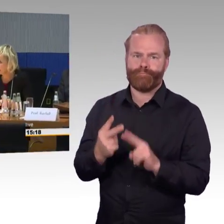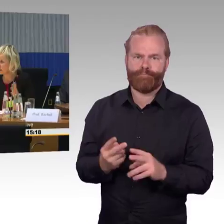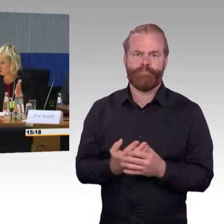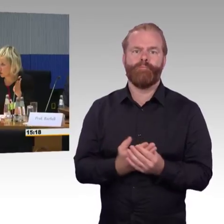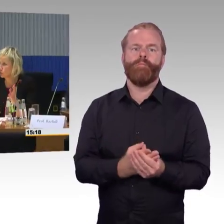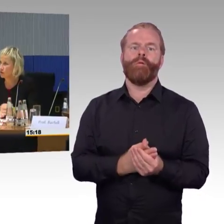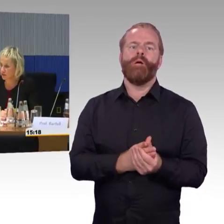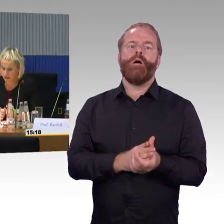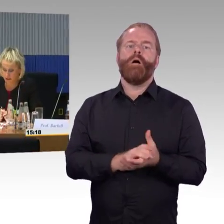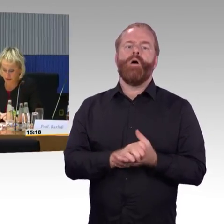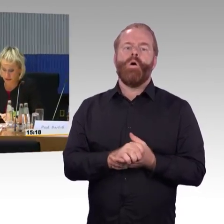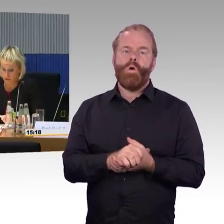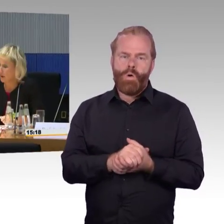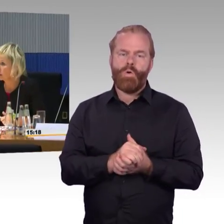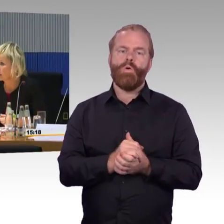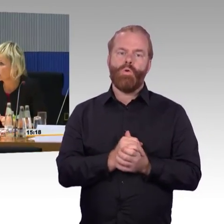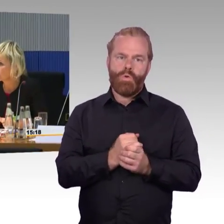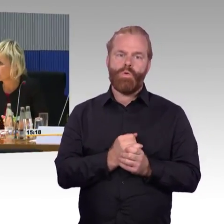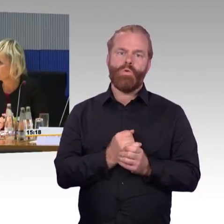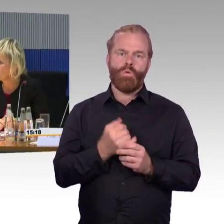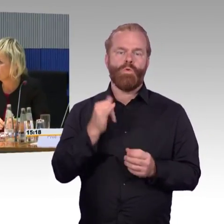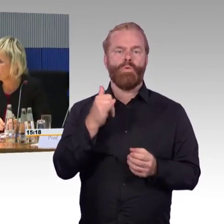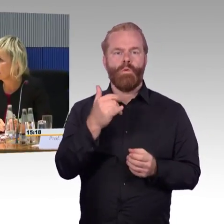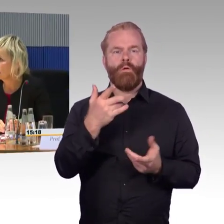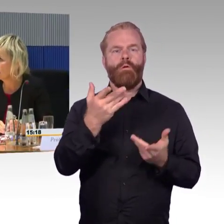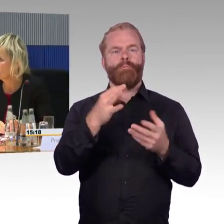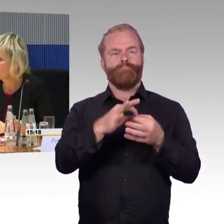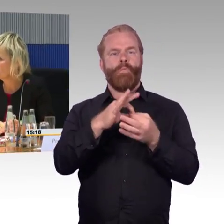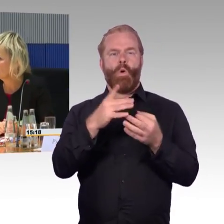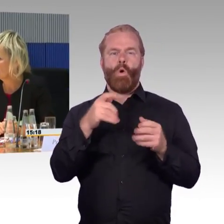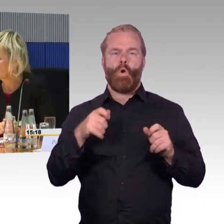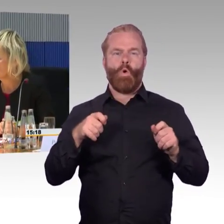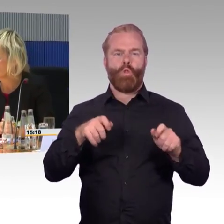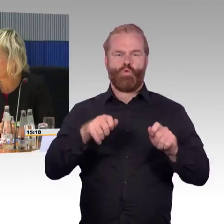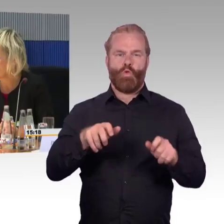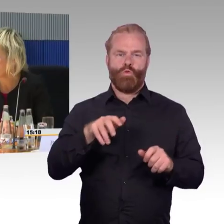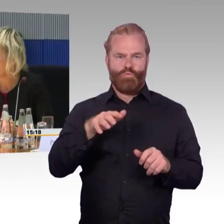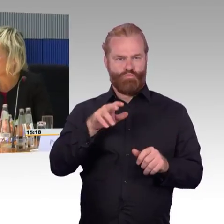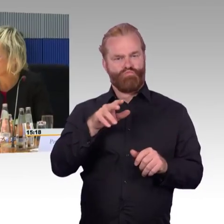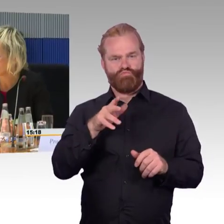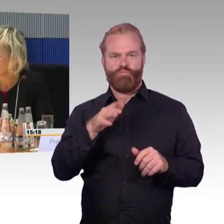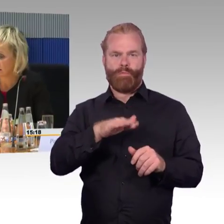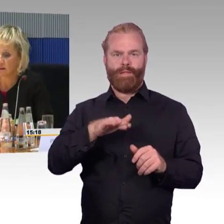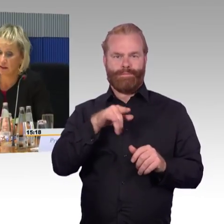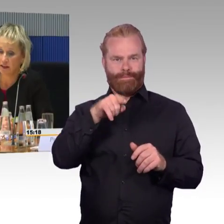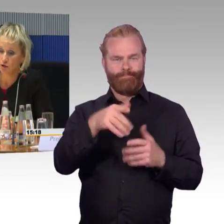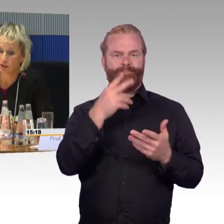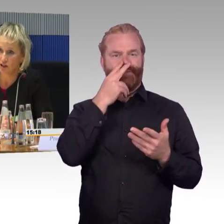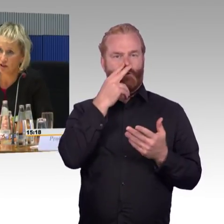das ist der Kürzeste, der auch die wenigsten Wagen hat. In der TSI PRM ist entsprechend festgelegt worden,